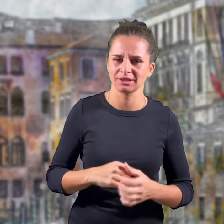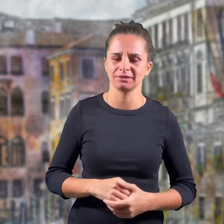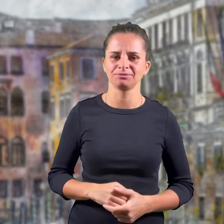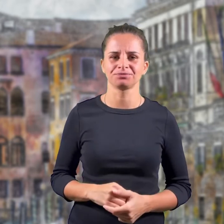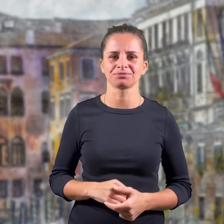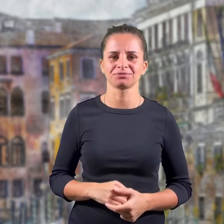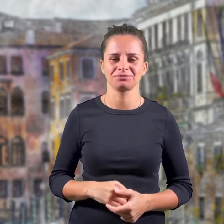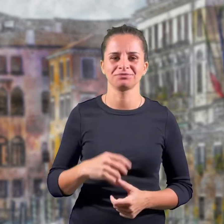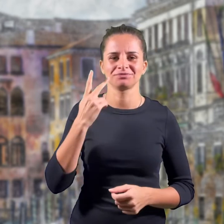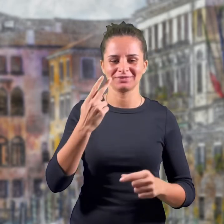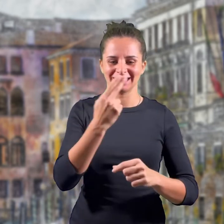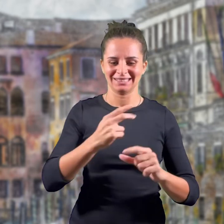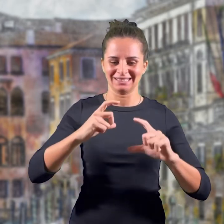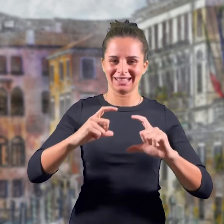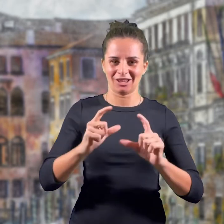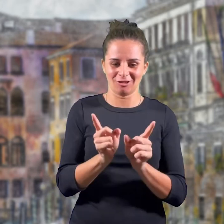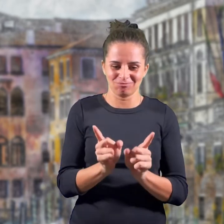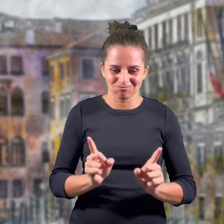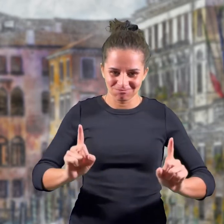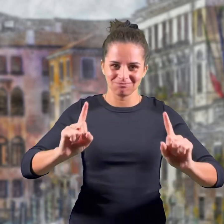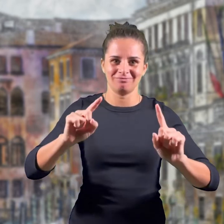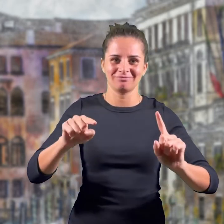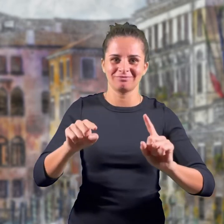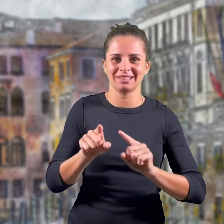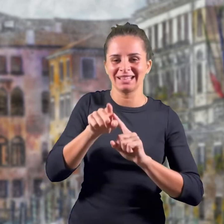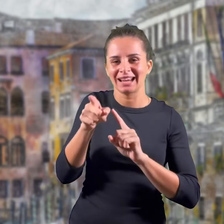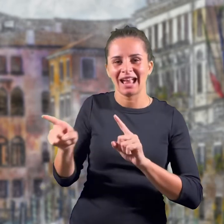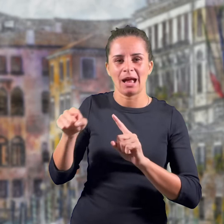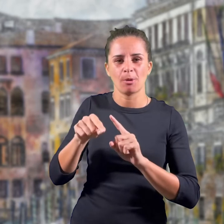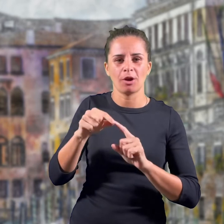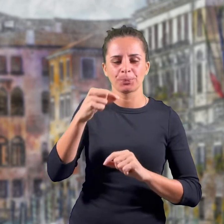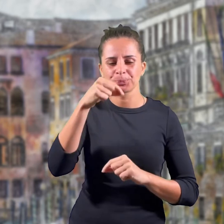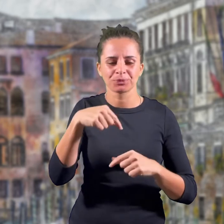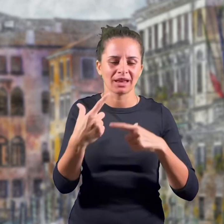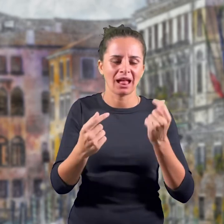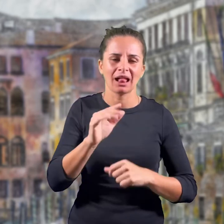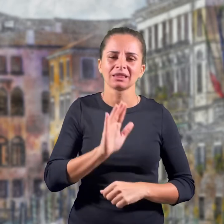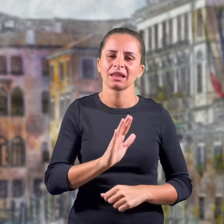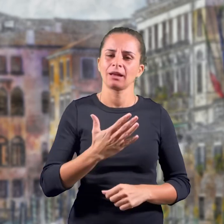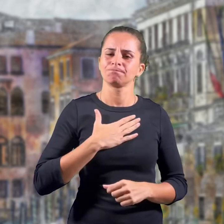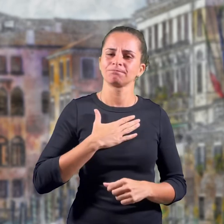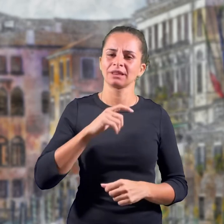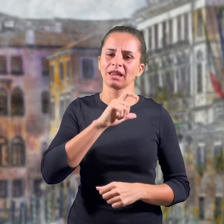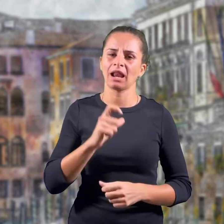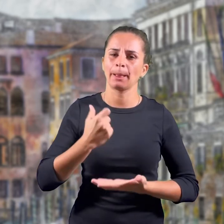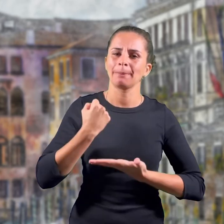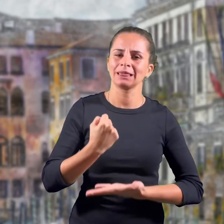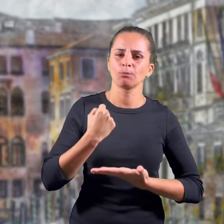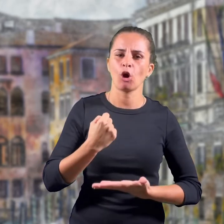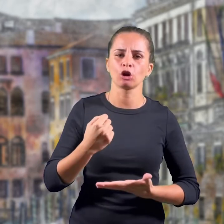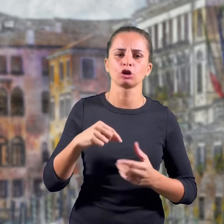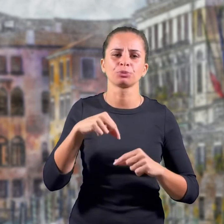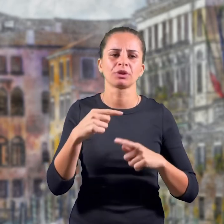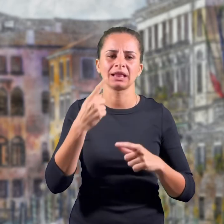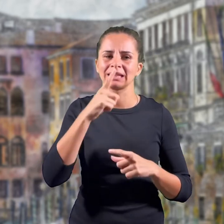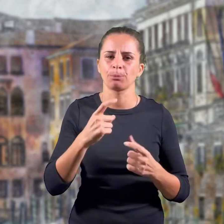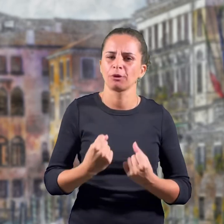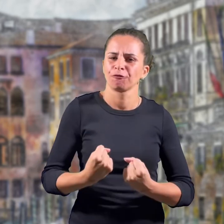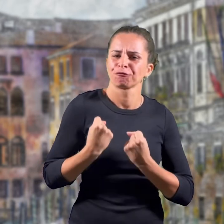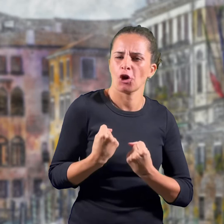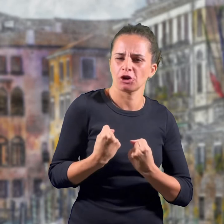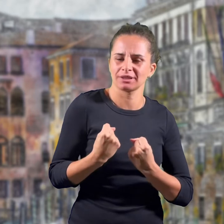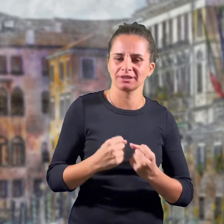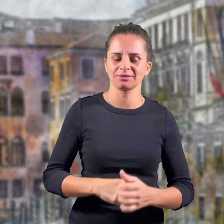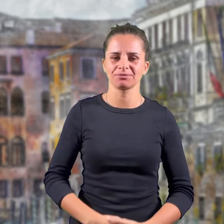Trai i rami troviamo la stella, che simboleggia il nostro patrimonio italiano e la forza.